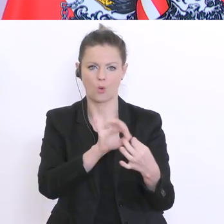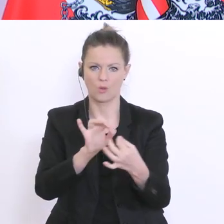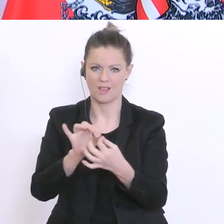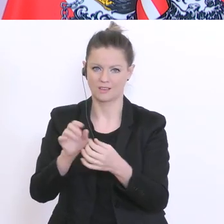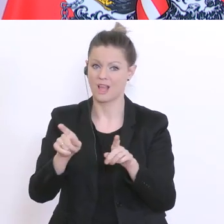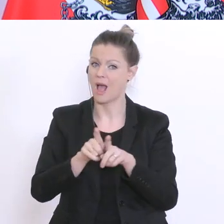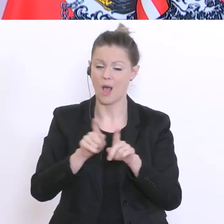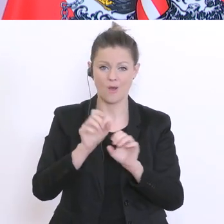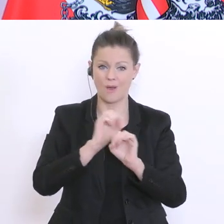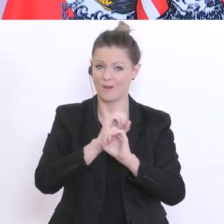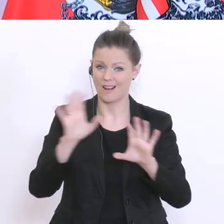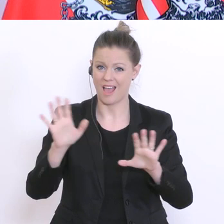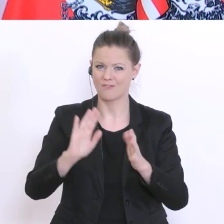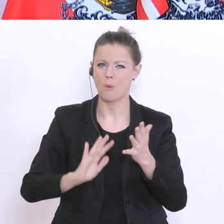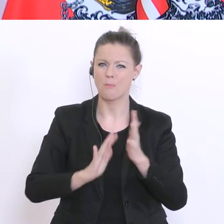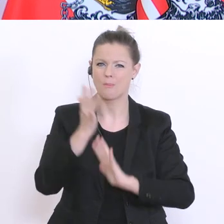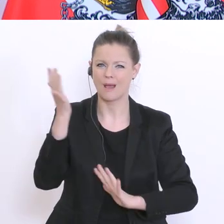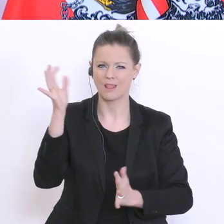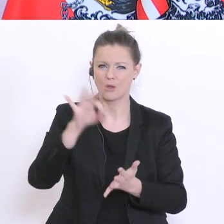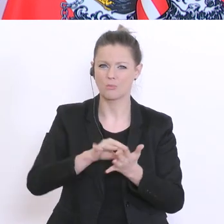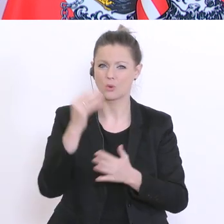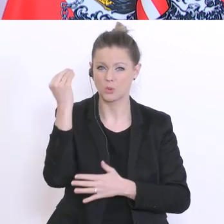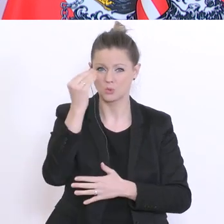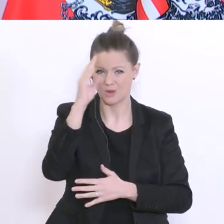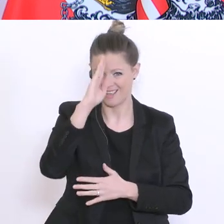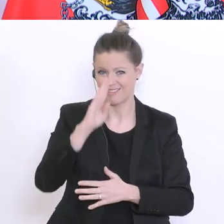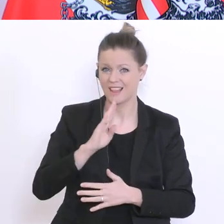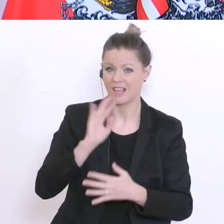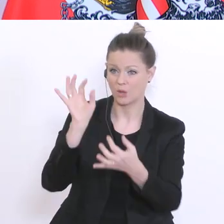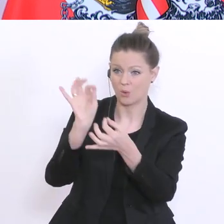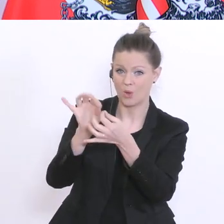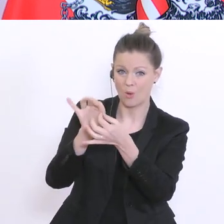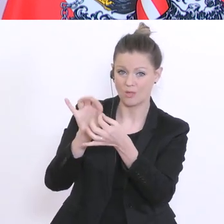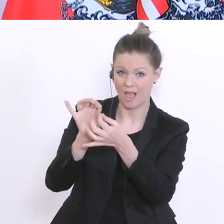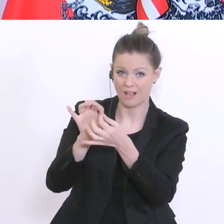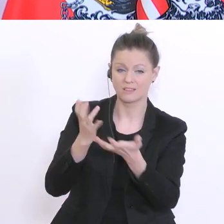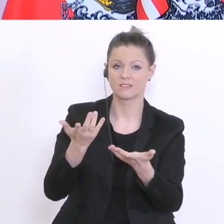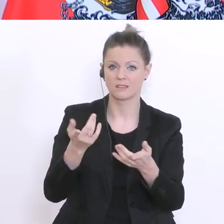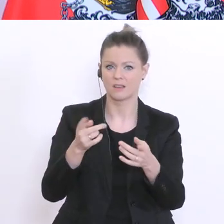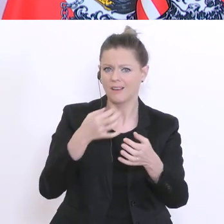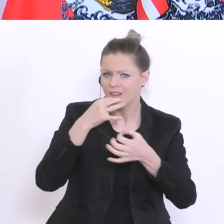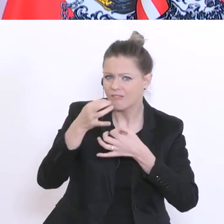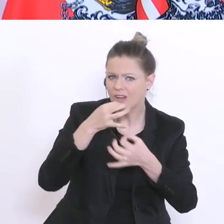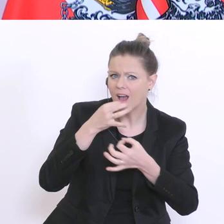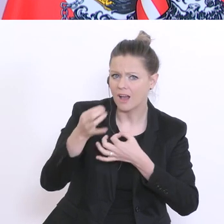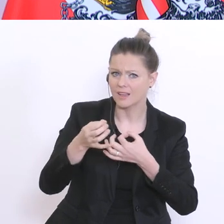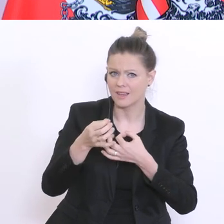in den sogenannten Brennpunktschulen sprechen, Kontakt aufnehmen und auch fragen, ob sie speziell